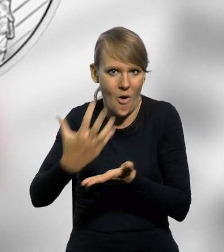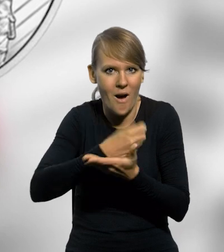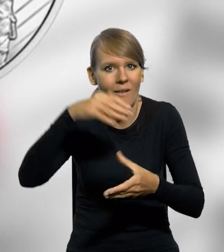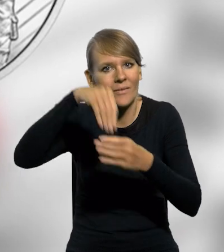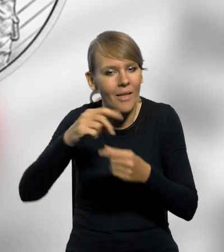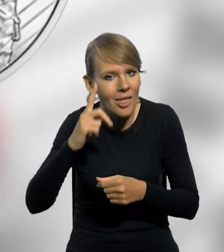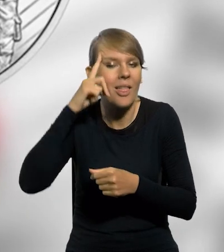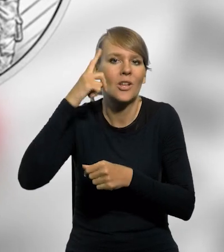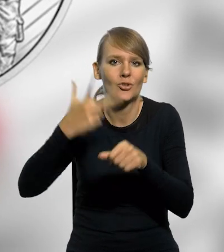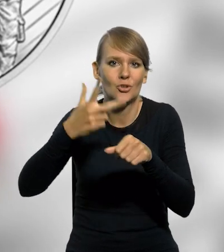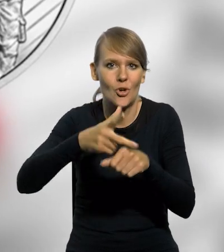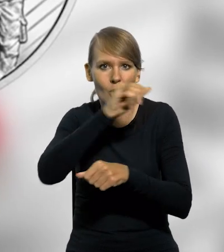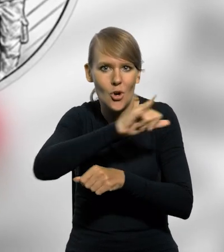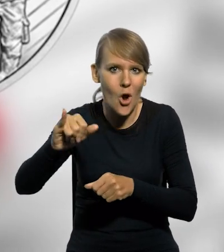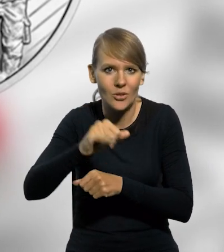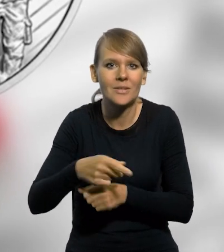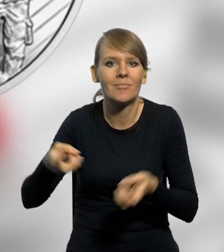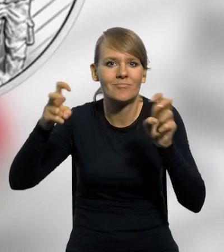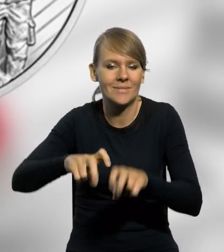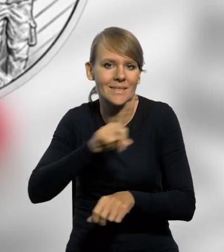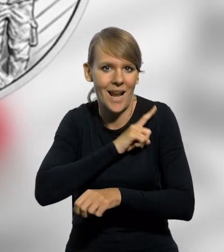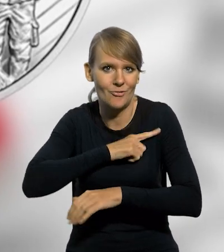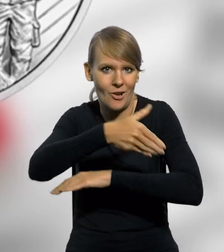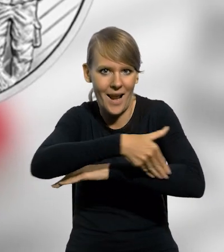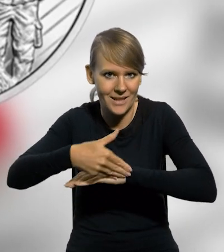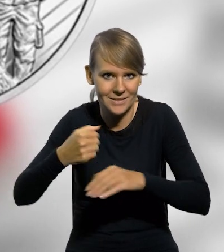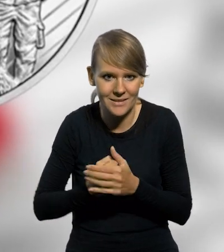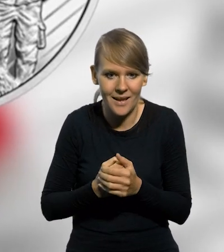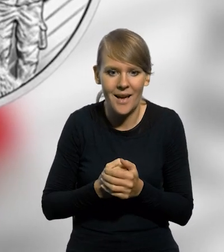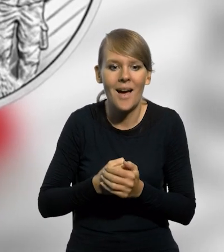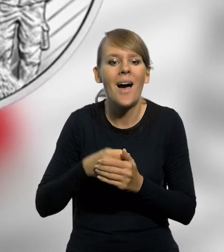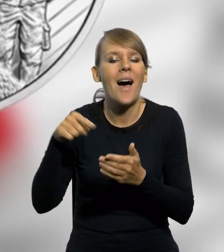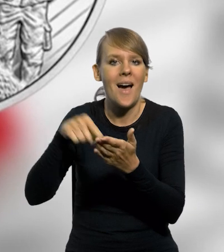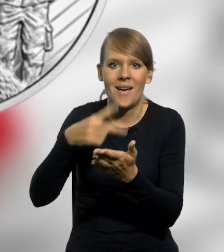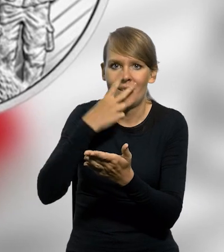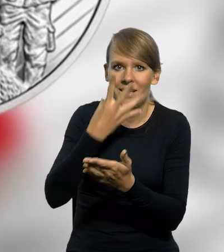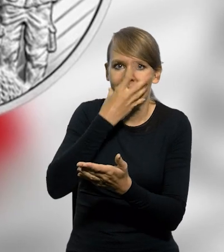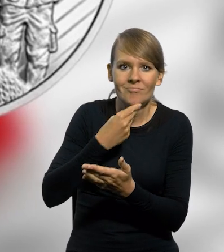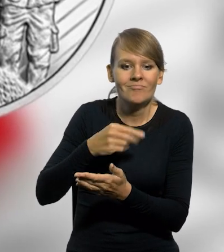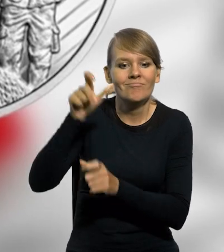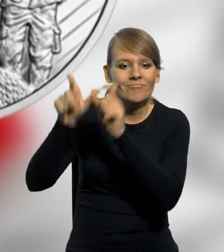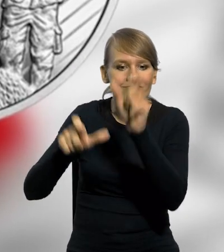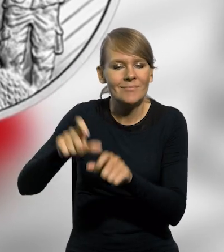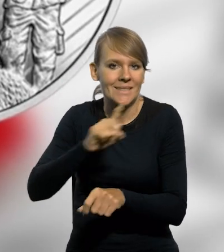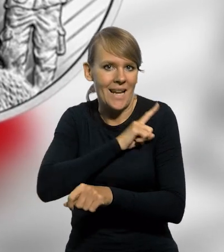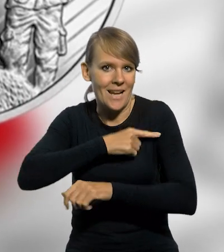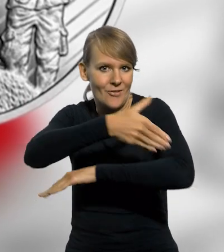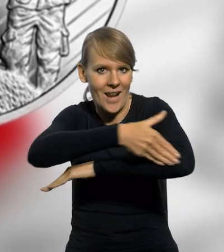upamiętniająca 30. rocznicę powołania Straży Granicznej, na której na rewersie umieszczono wizerunek funkcjonariuszy Straży Granicznej